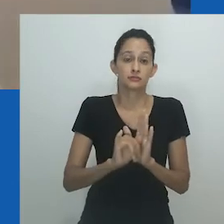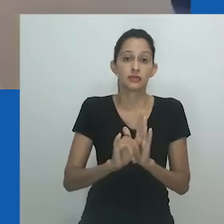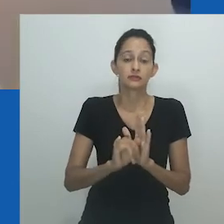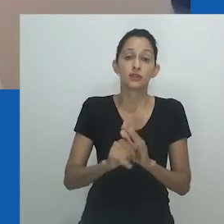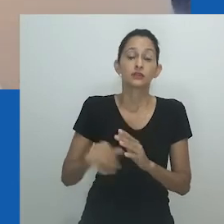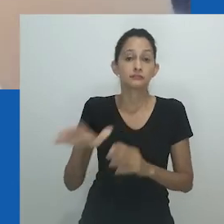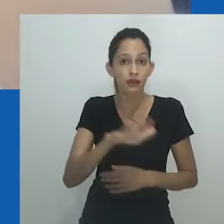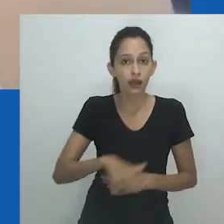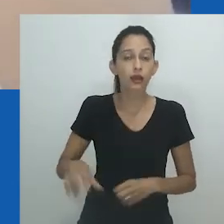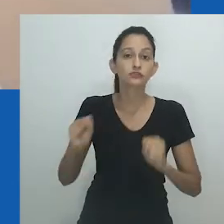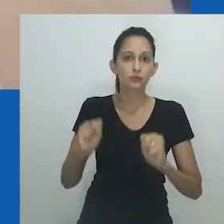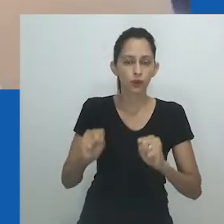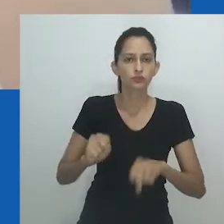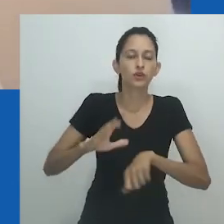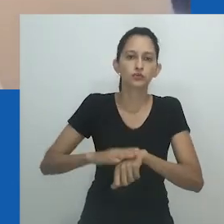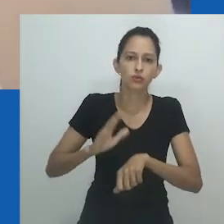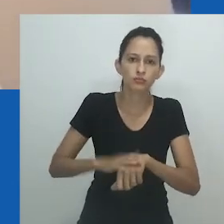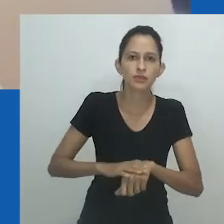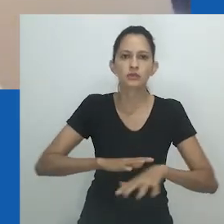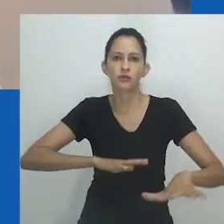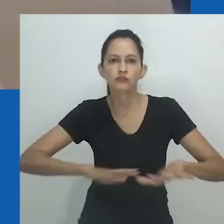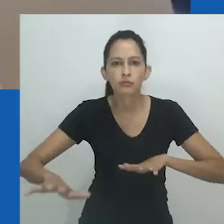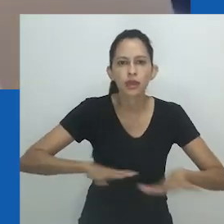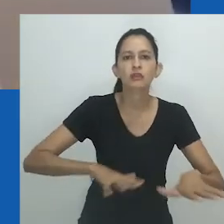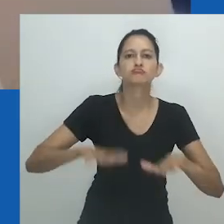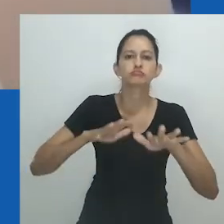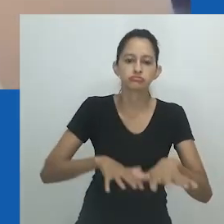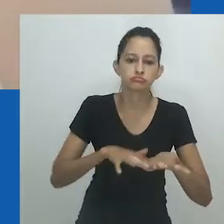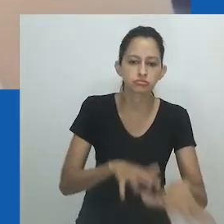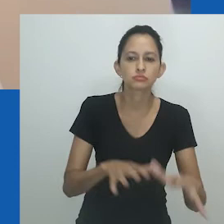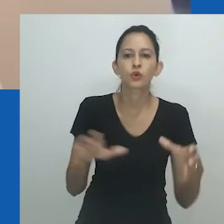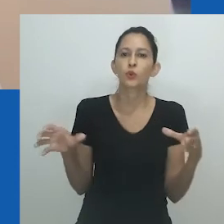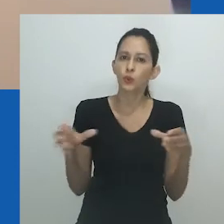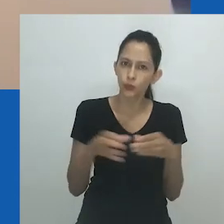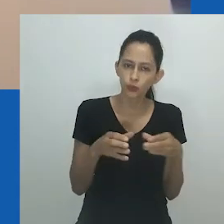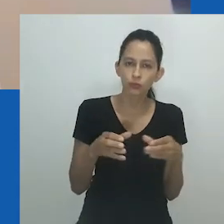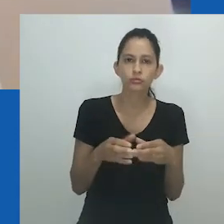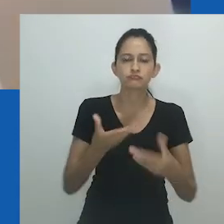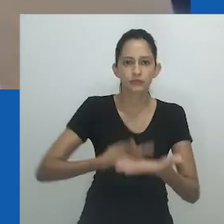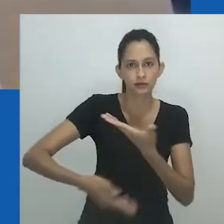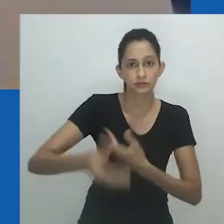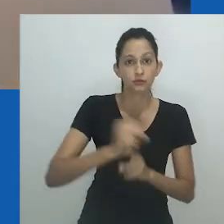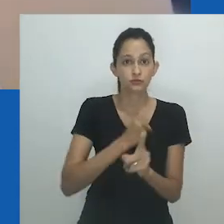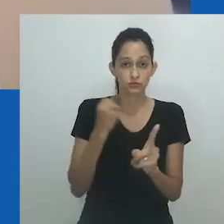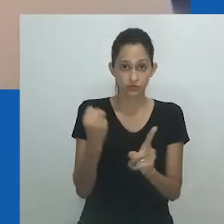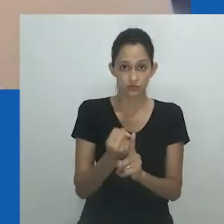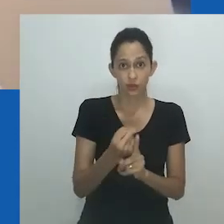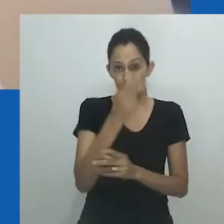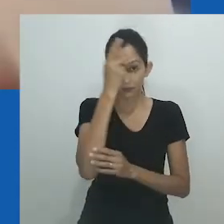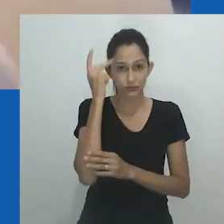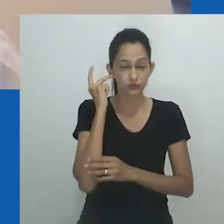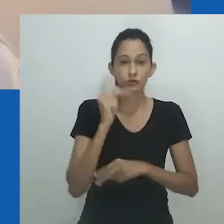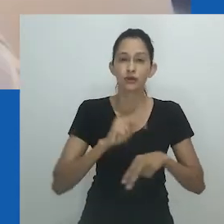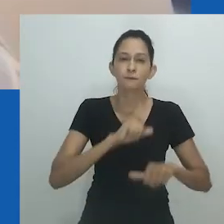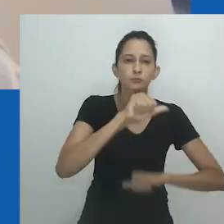em várias comunidades e, em última instância, um espaço que se engaja na transformação social por meio da conscientização e sensibilização.